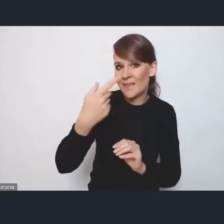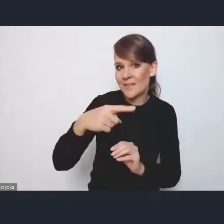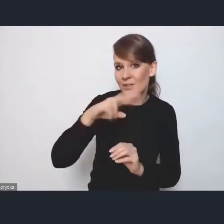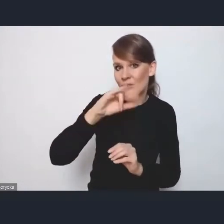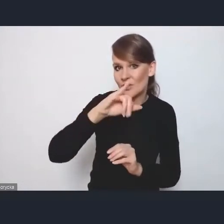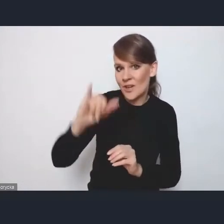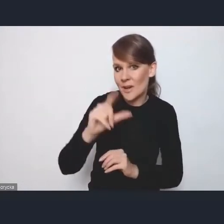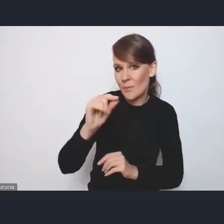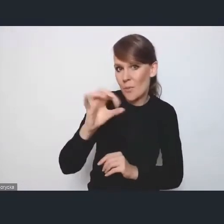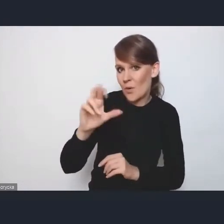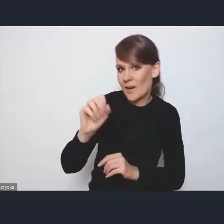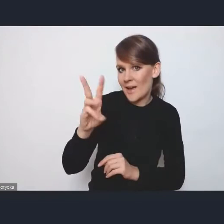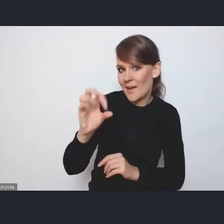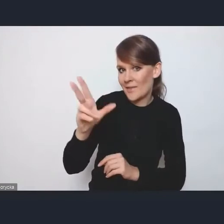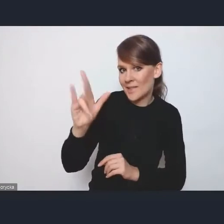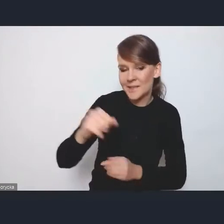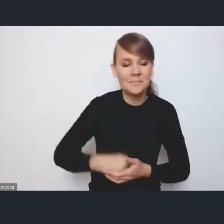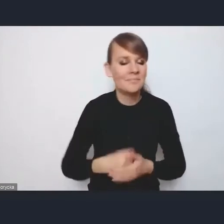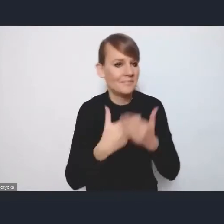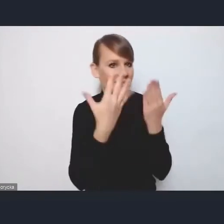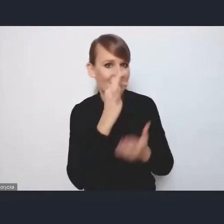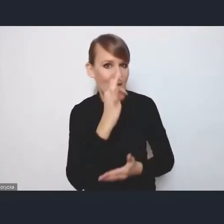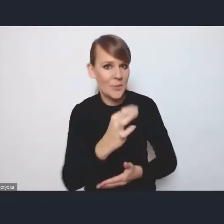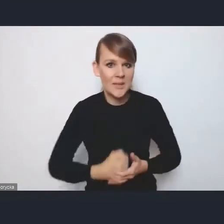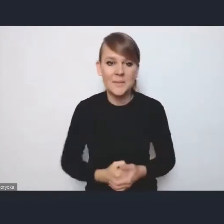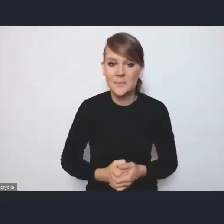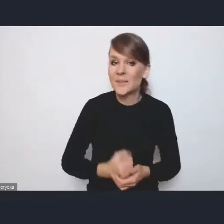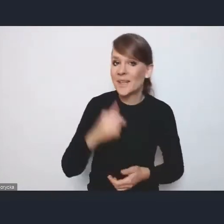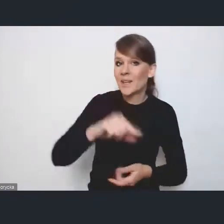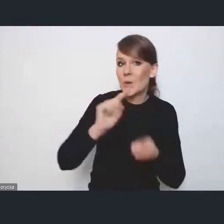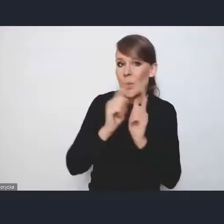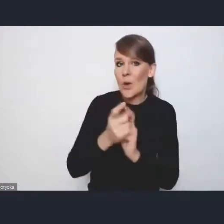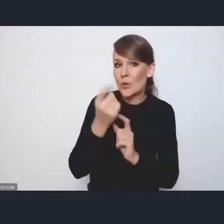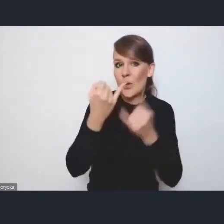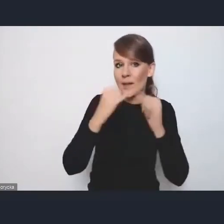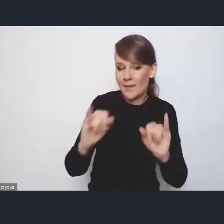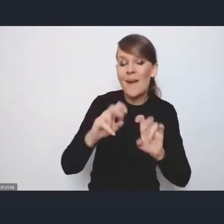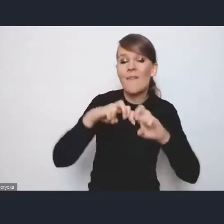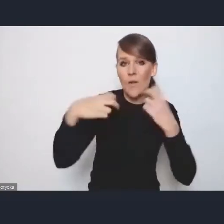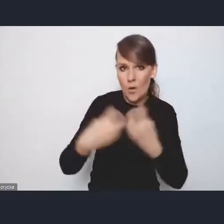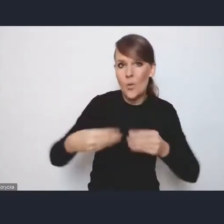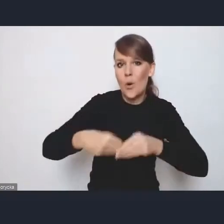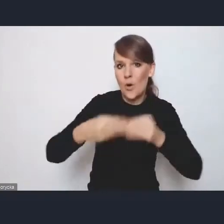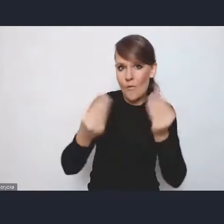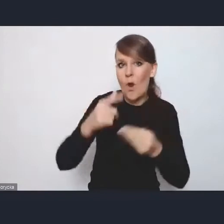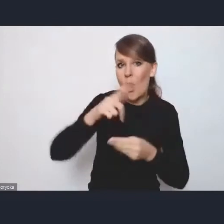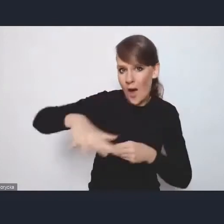Dzień dobry. Spotkanie trochę inne, choć w ramach Forum Rozwoju Lokalnego, ale dzisiaj spotkanie nieprezentujące